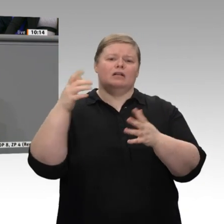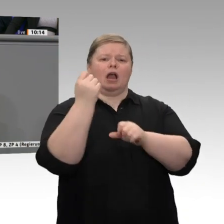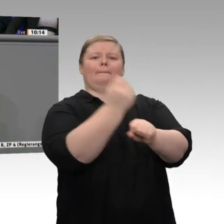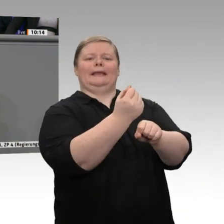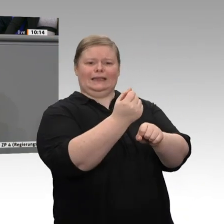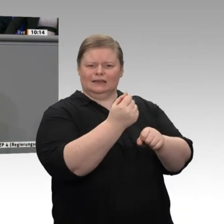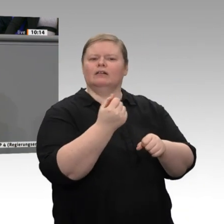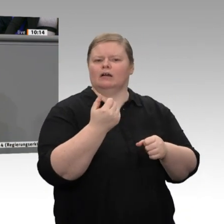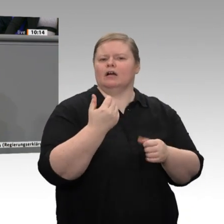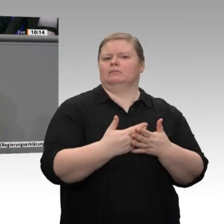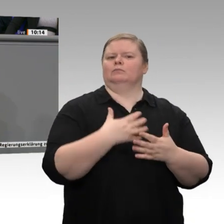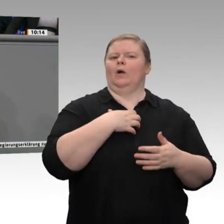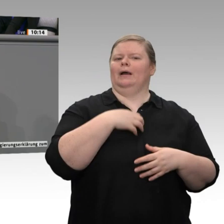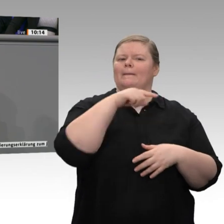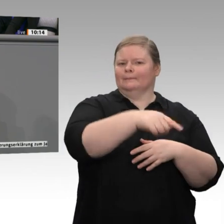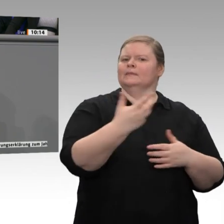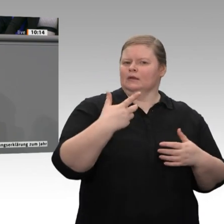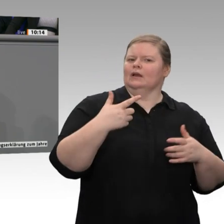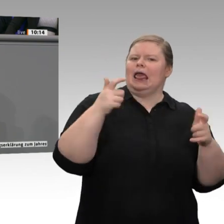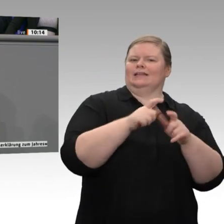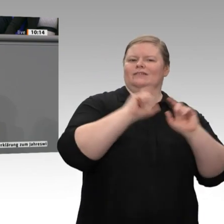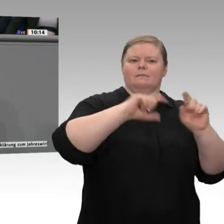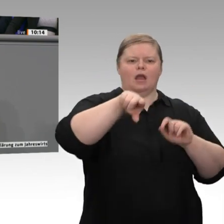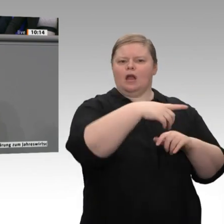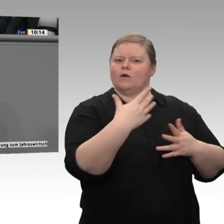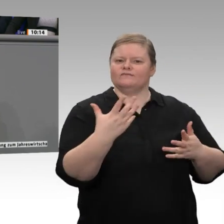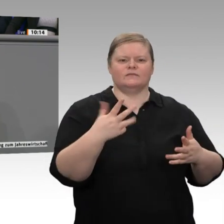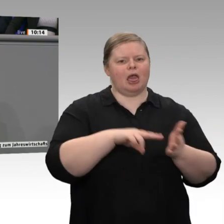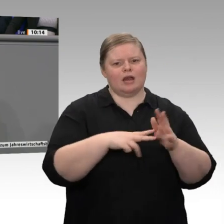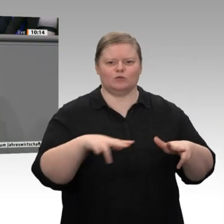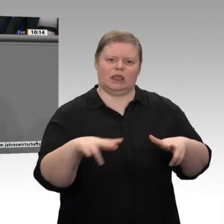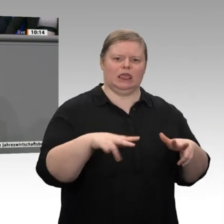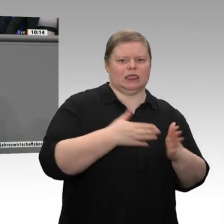auch das braucht Know-how, Arbeitskräfte und Finanzierung. Es gilt auch hier, gezielt